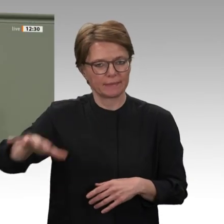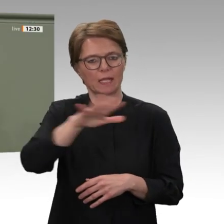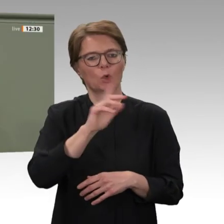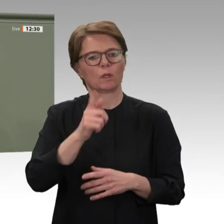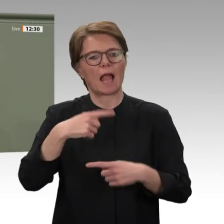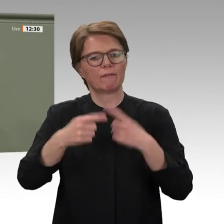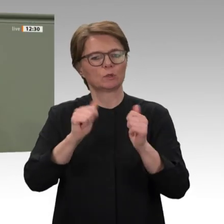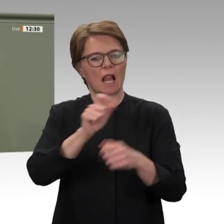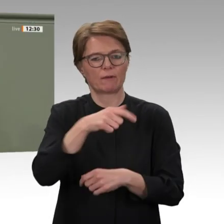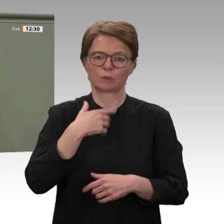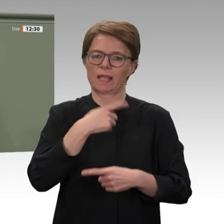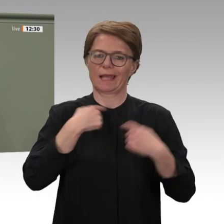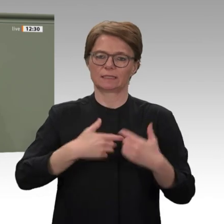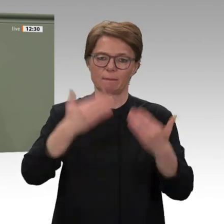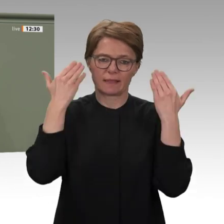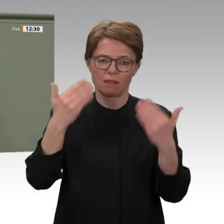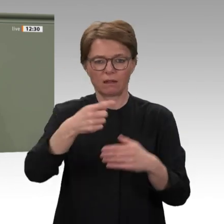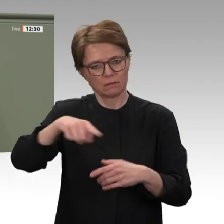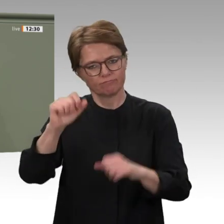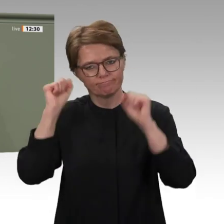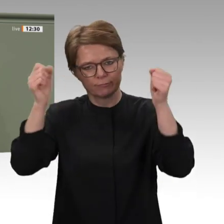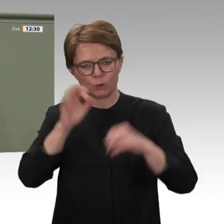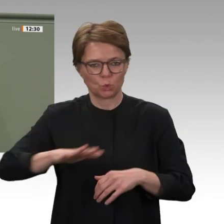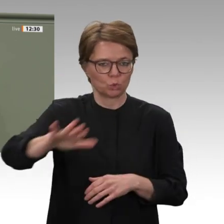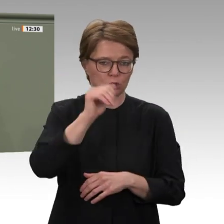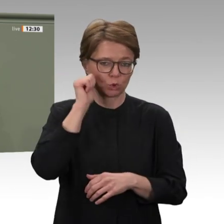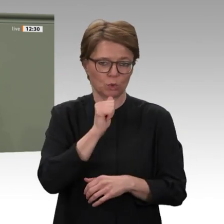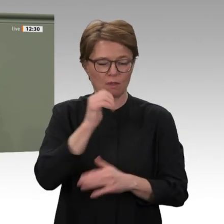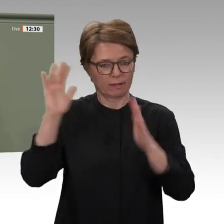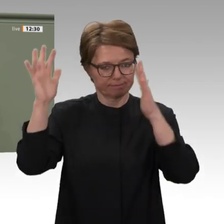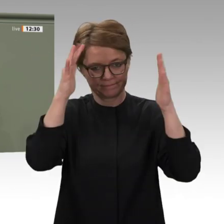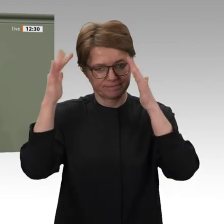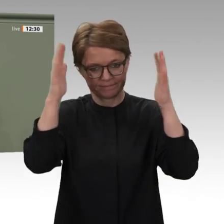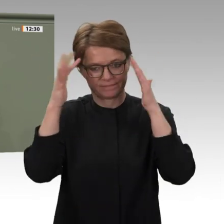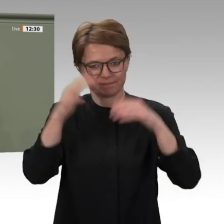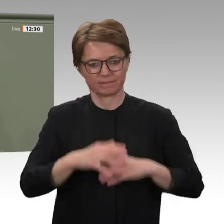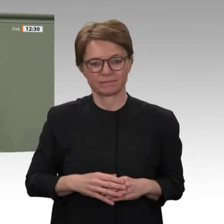für Freiheit und Demokratie anerkennen und wir an ihrer Seite stehen. Wir zeigen,